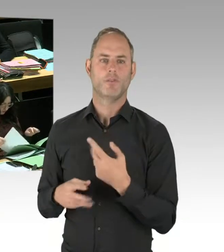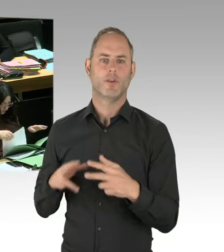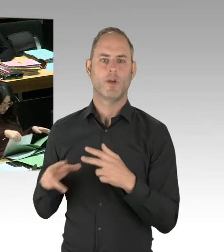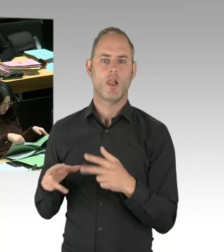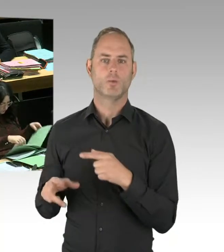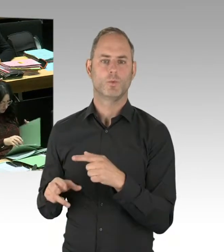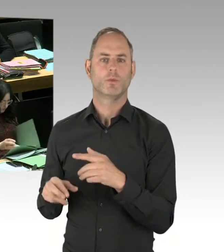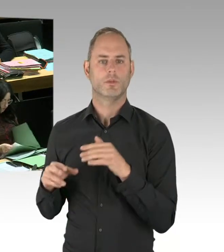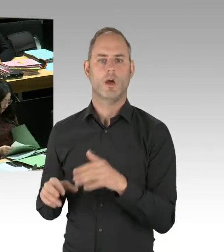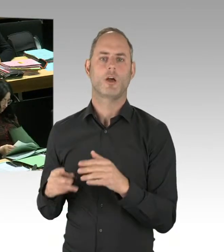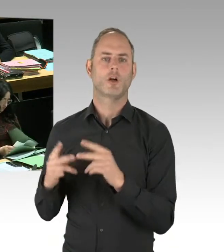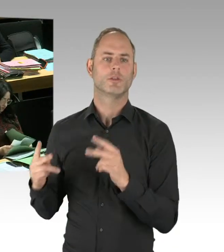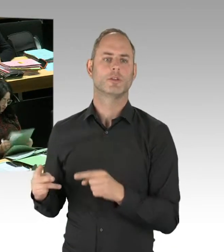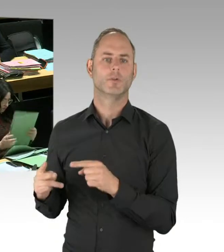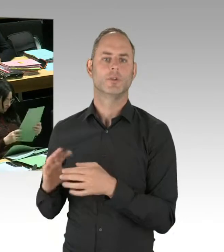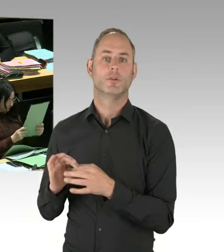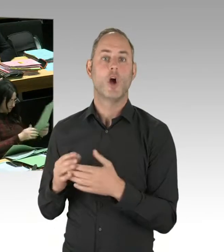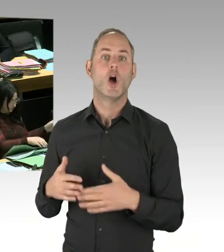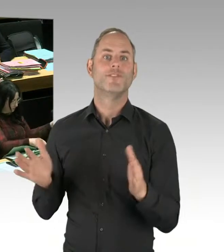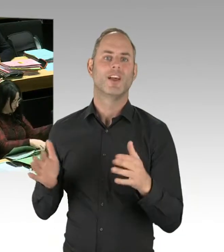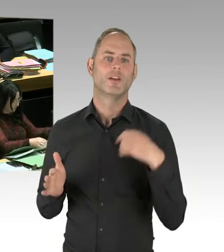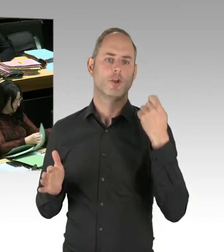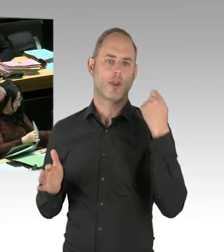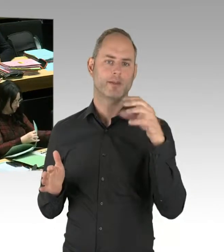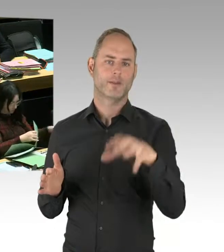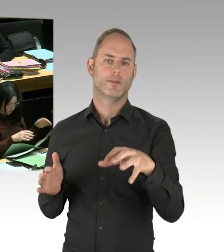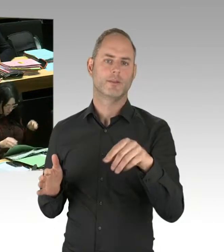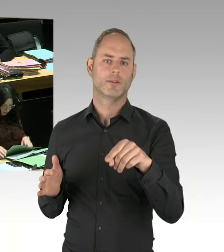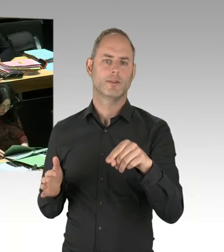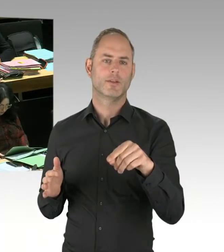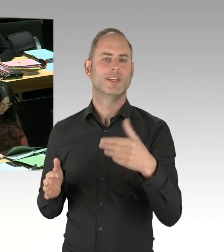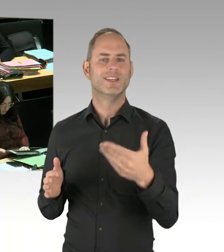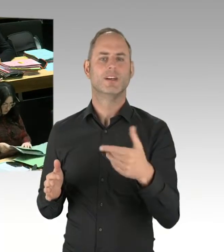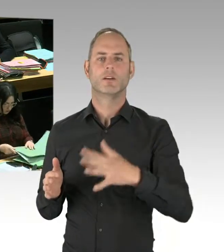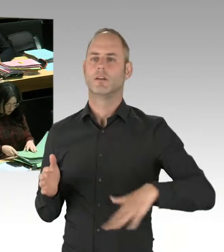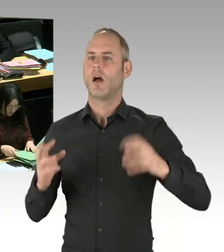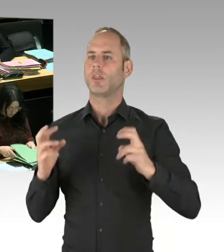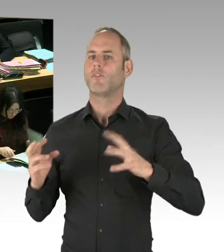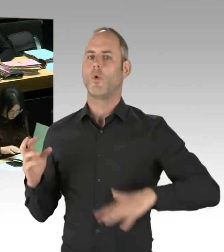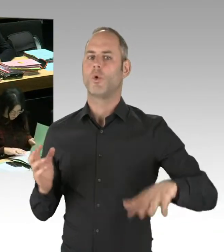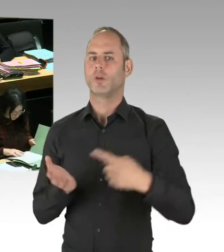also die Drogensüchtigen haben dann die Hauseingänge benutzt. Also sind auch Toiletten aufgestellt worden. Und all das führt dazu,